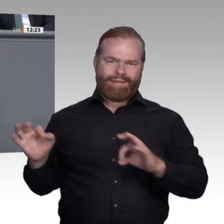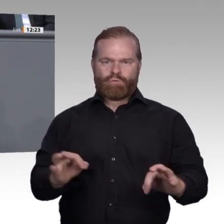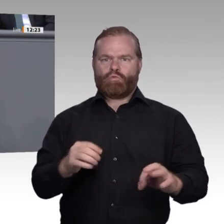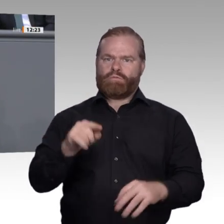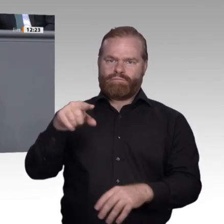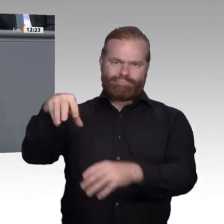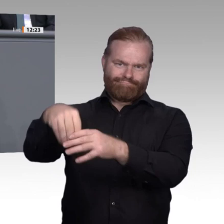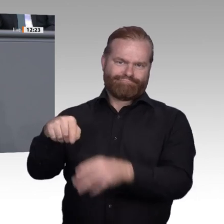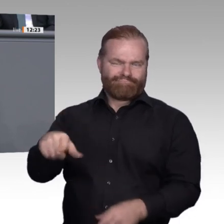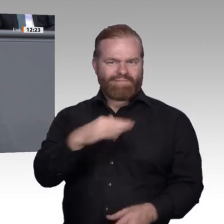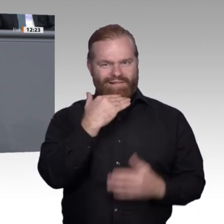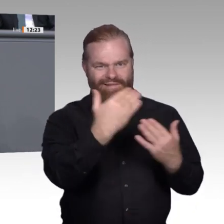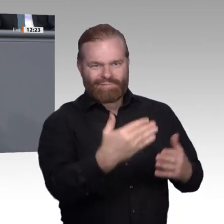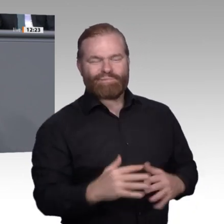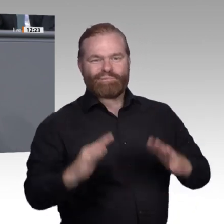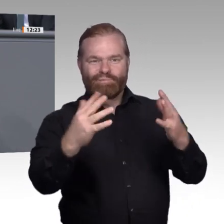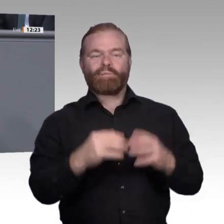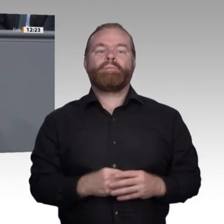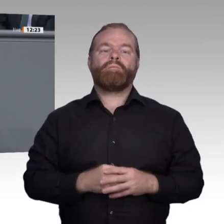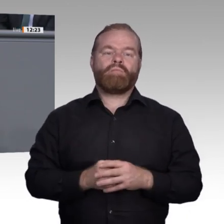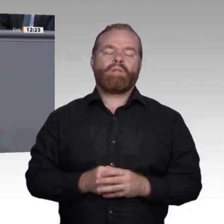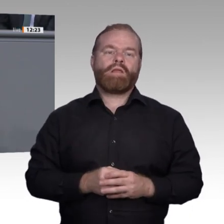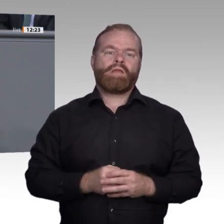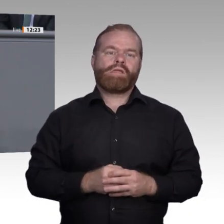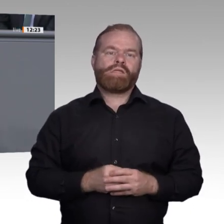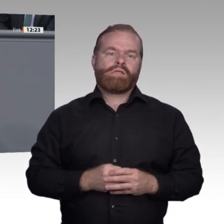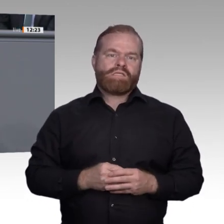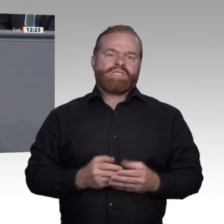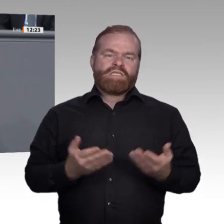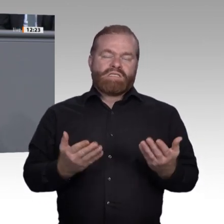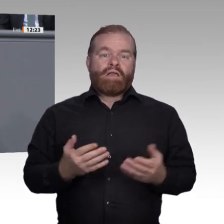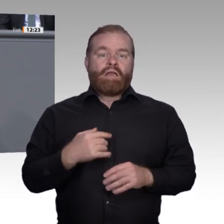wichtig. Er hängt mit beiden Geschichten zu Beginn meiner Rede zusammen. Ich frage